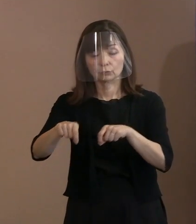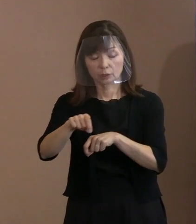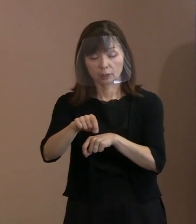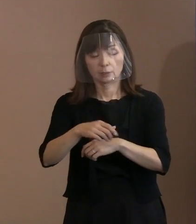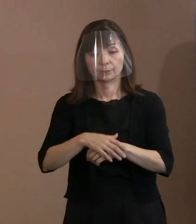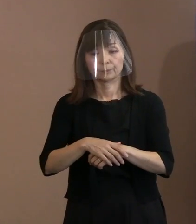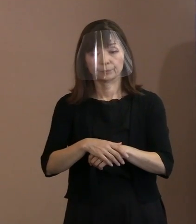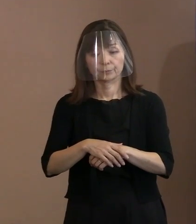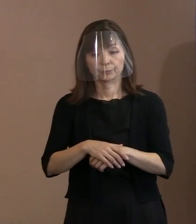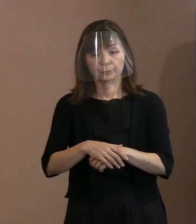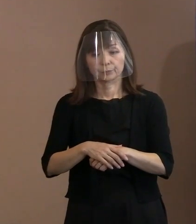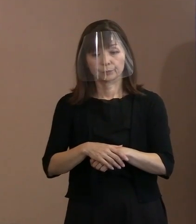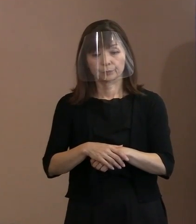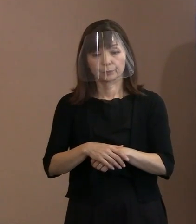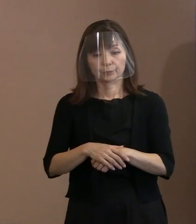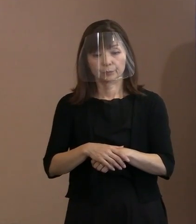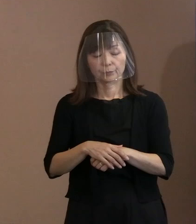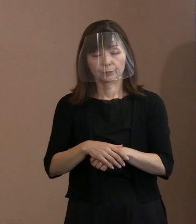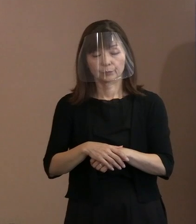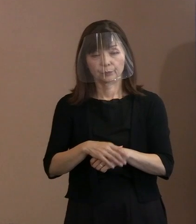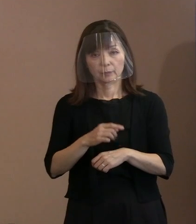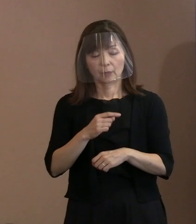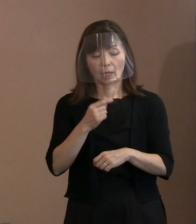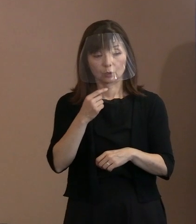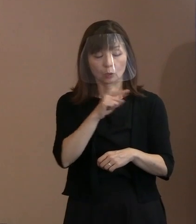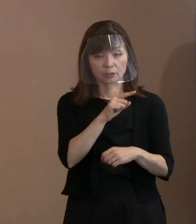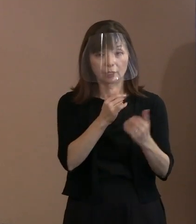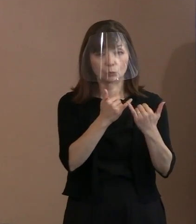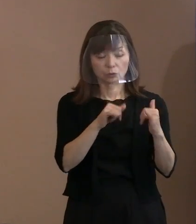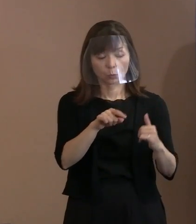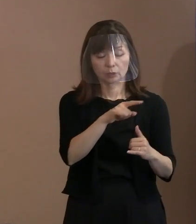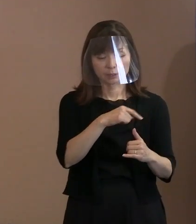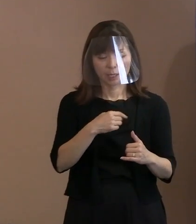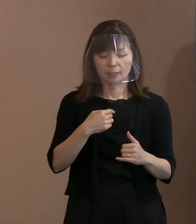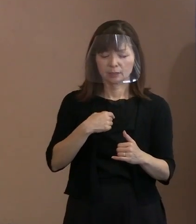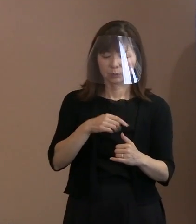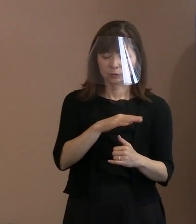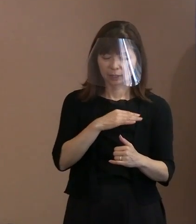自分たちがこういう行為を しなければいけなくなったのは､